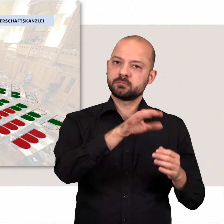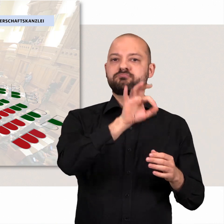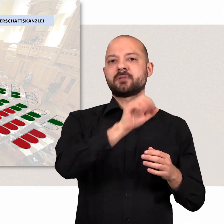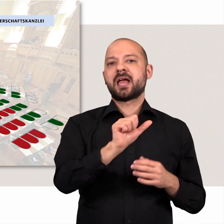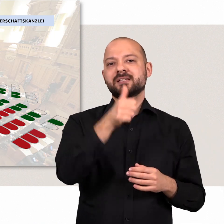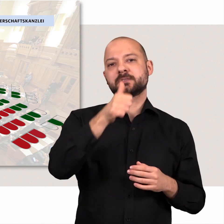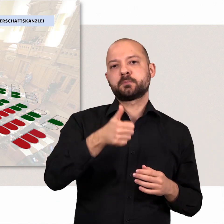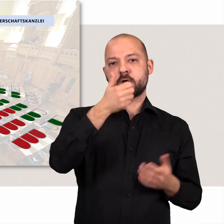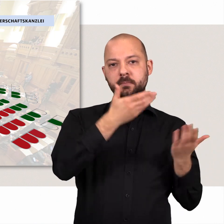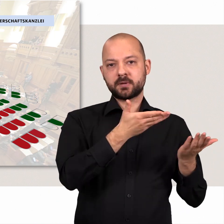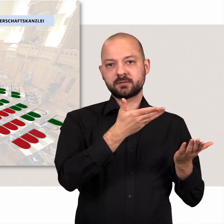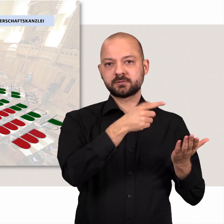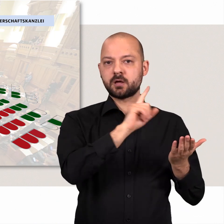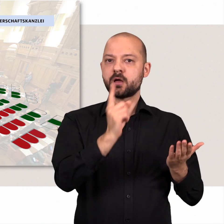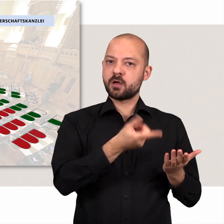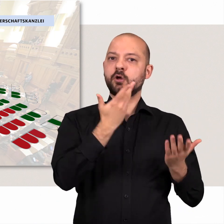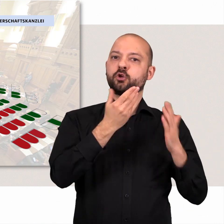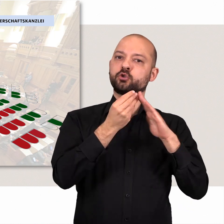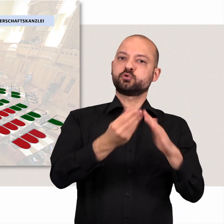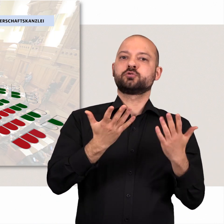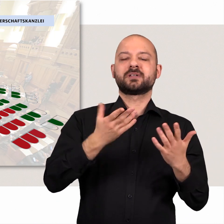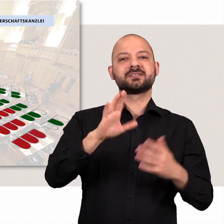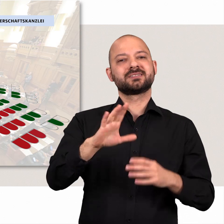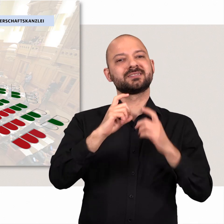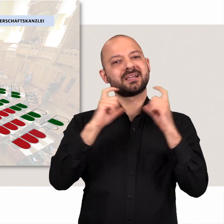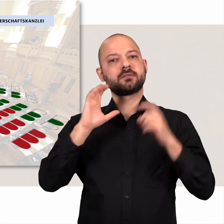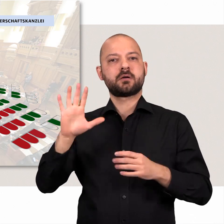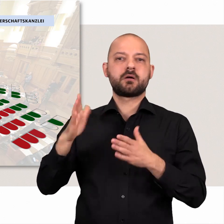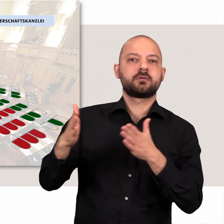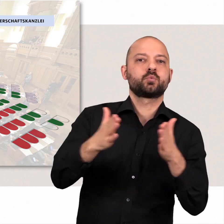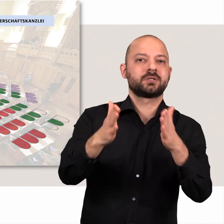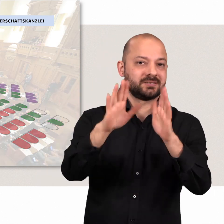Sie stellen den Ersten Bürgermeister und unterstützen grundsätzlich den Kurs des Senats.